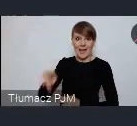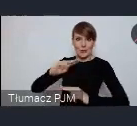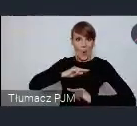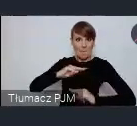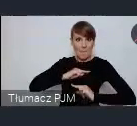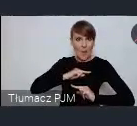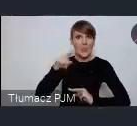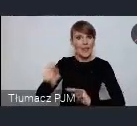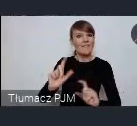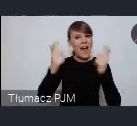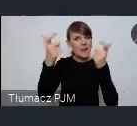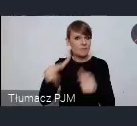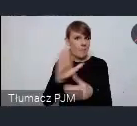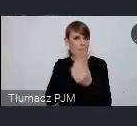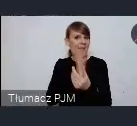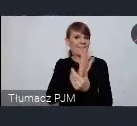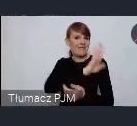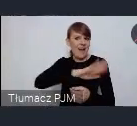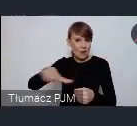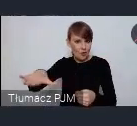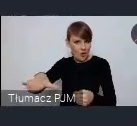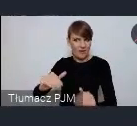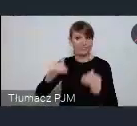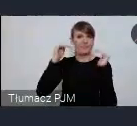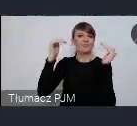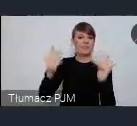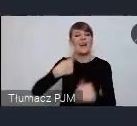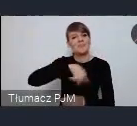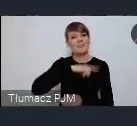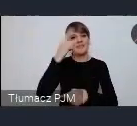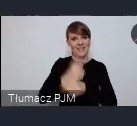ma rangę międzynarodową więc postanowiliśmy w tej sprawie spotkać się w Sopocie.